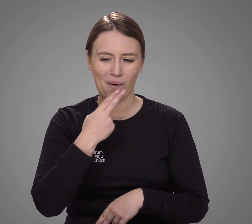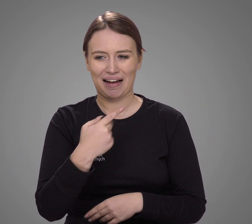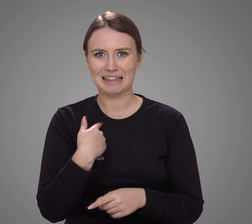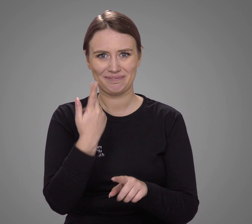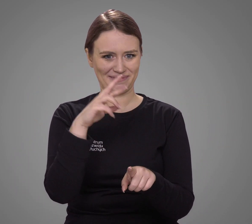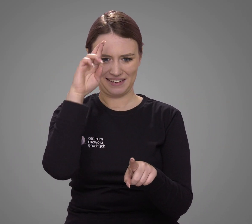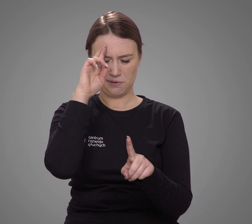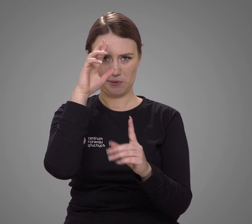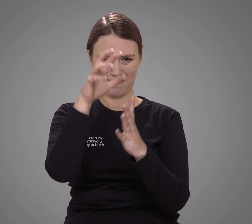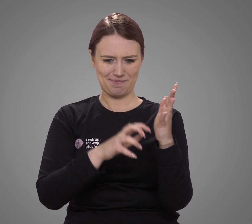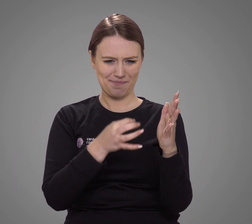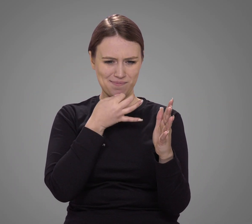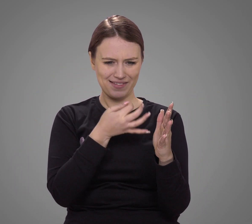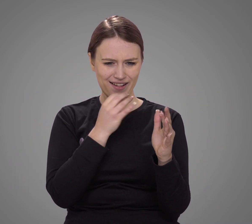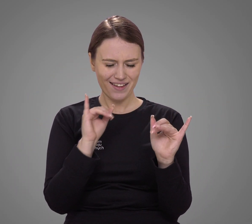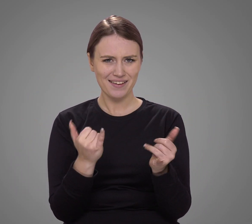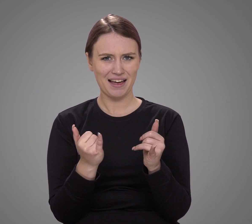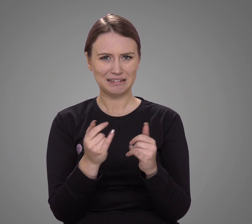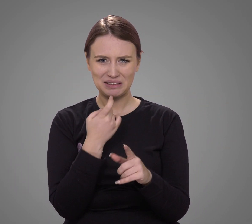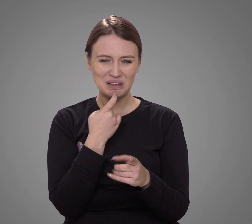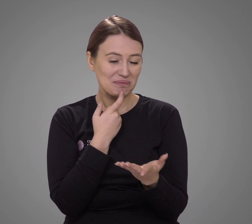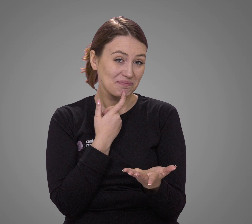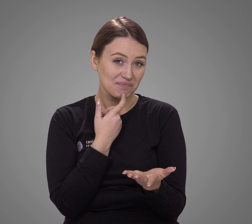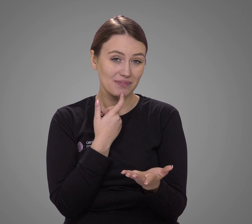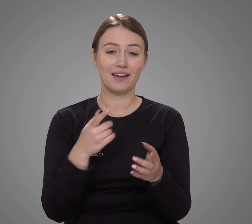mogło mieć problemy ze zrozumieniem treści pytań.